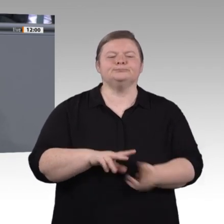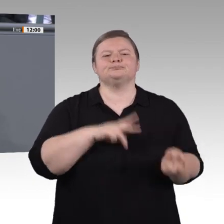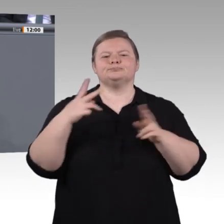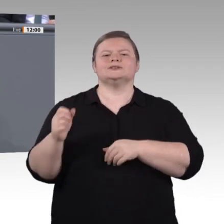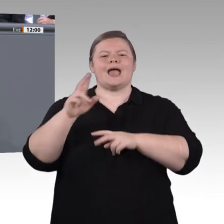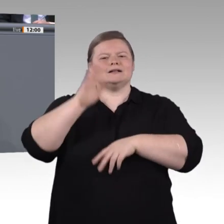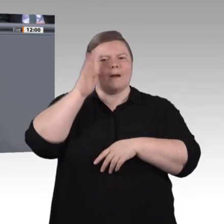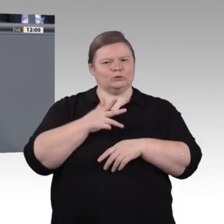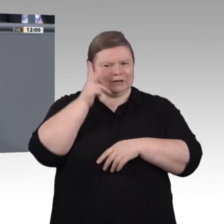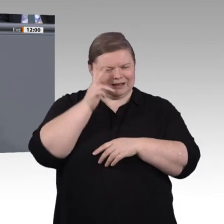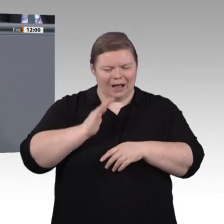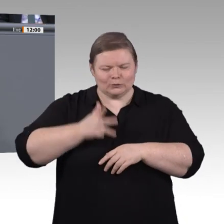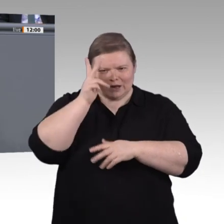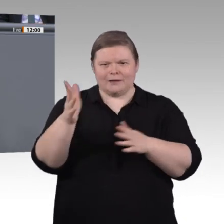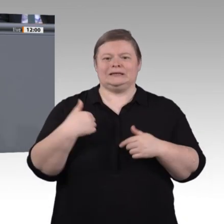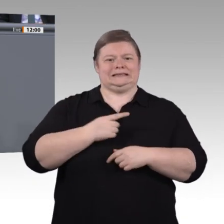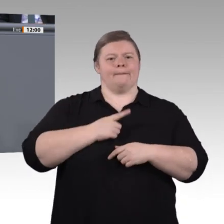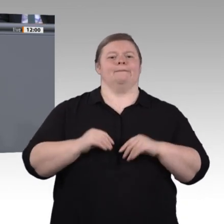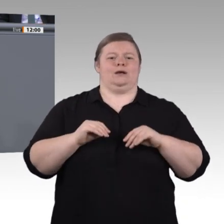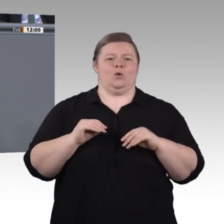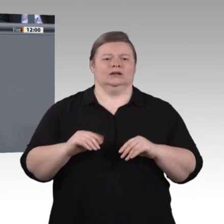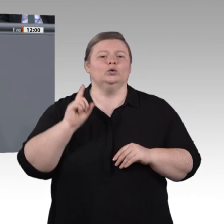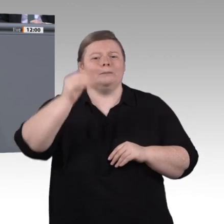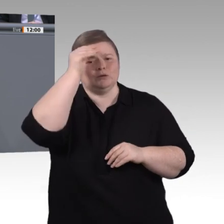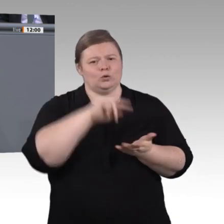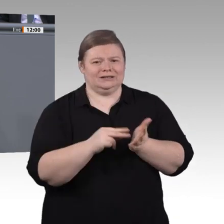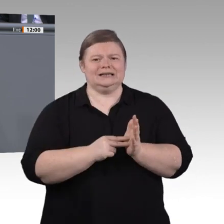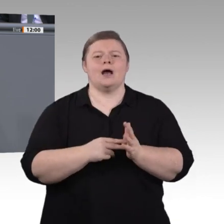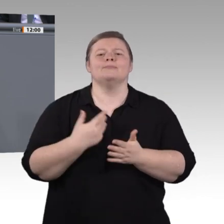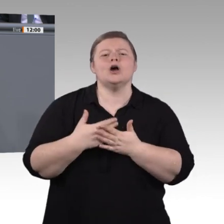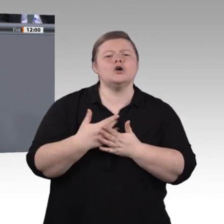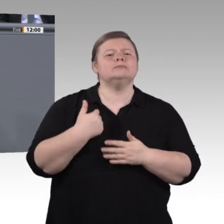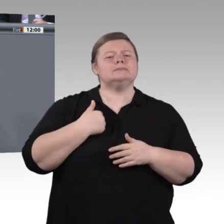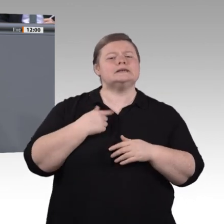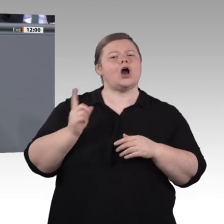Geistern und mündigen Bürgern werden, immer ganz zentral. Drei Dinge sind uns